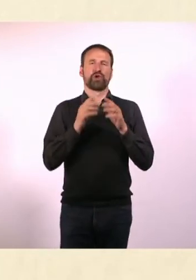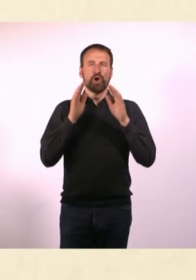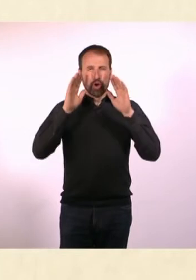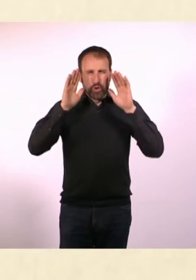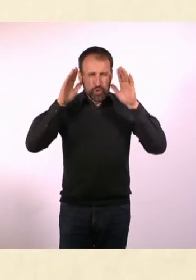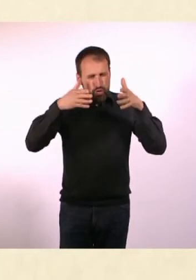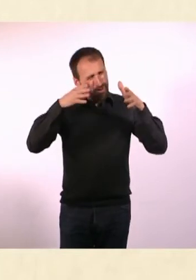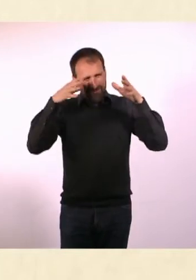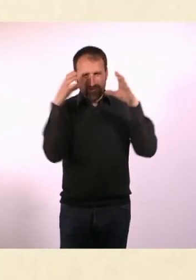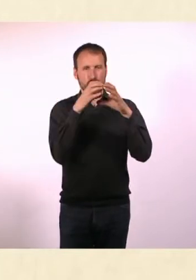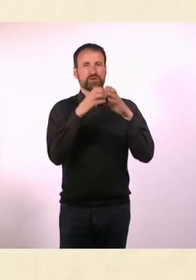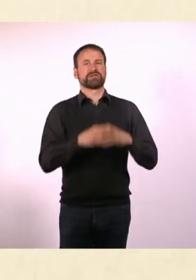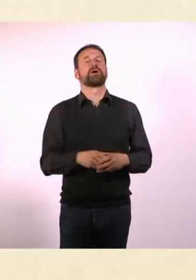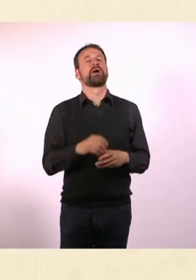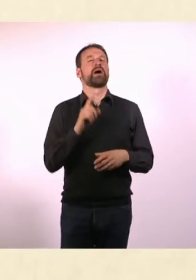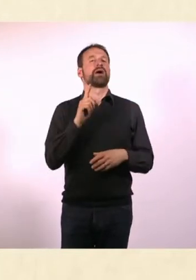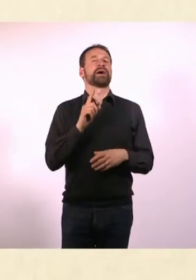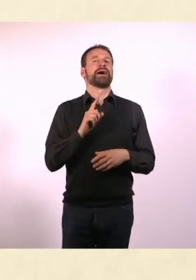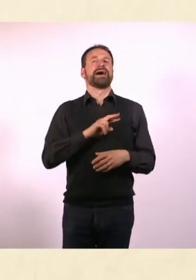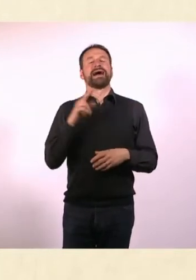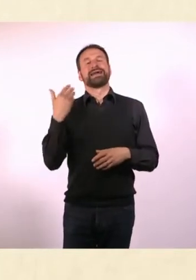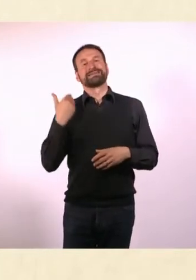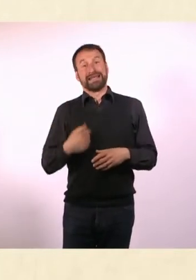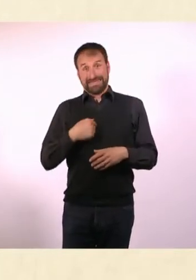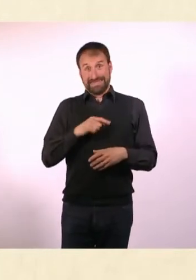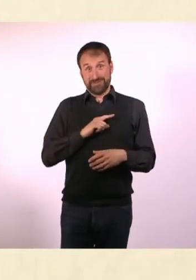Auf der anderen Seite bin ich als Autistin natürlich eher so fürs ...